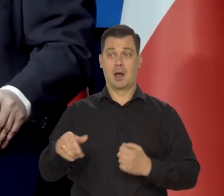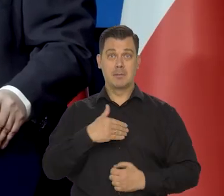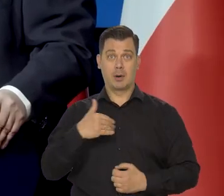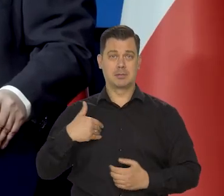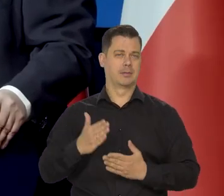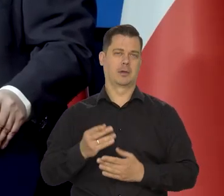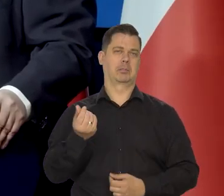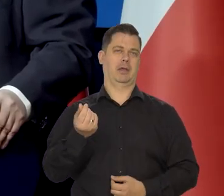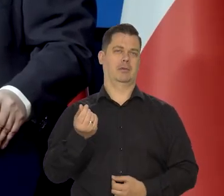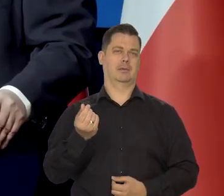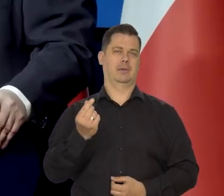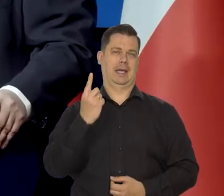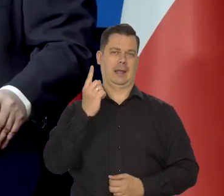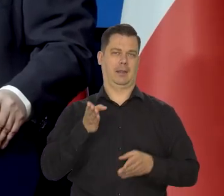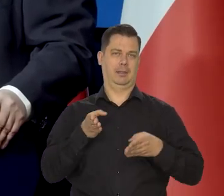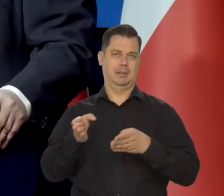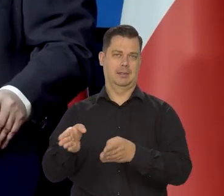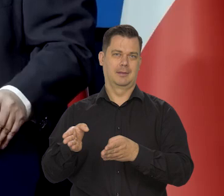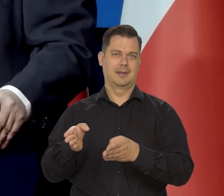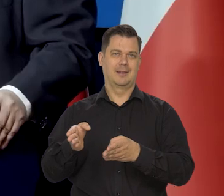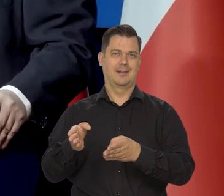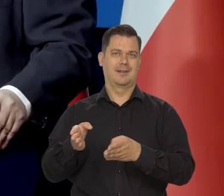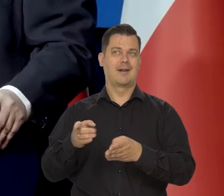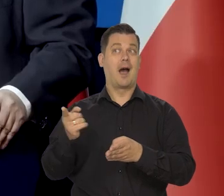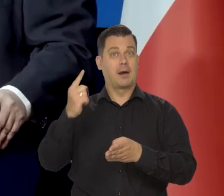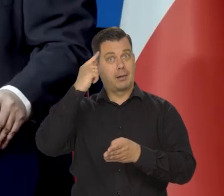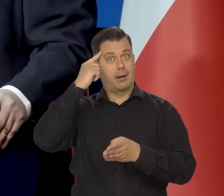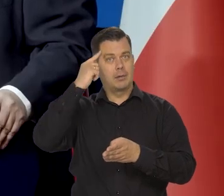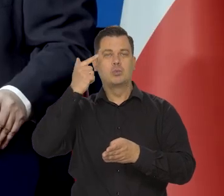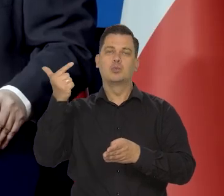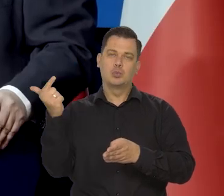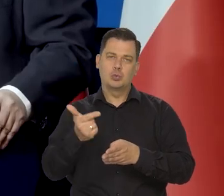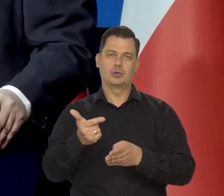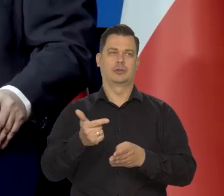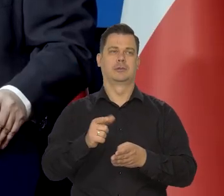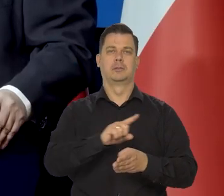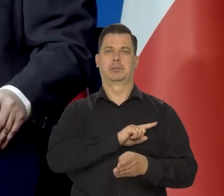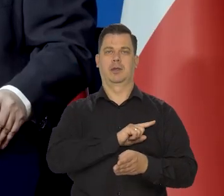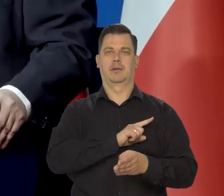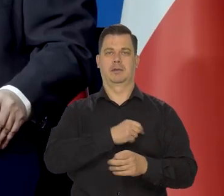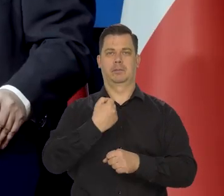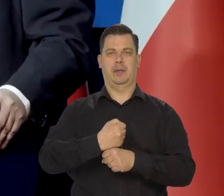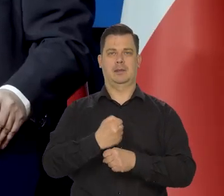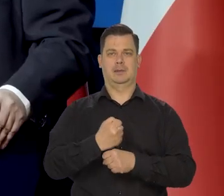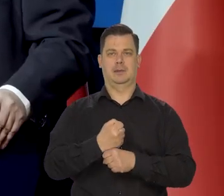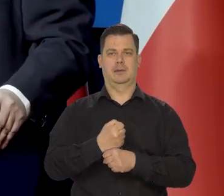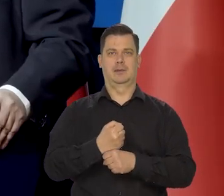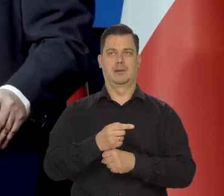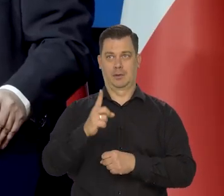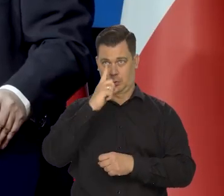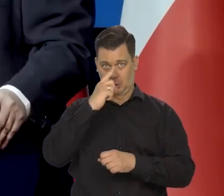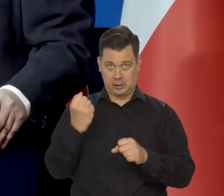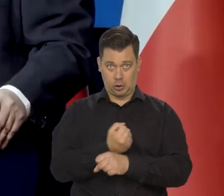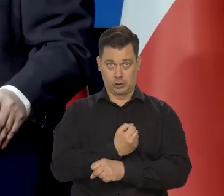ale oczywiście nie można, założyć w Narodowym Banku Polskim ustawodawca tego nie założył, są jacyś idioci albo sadyści.